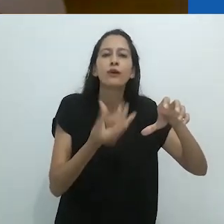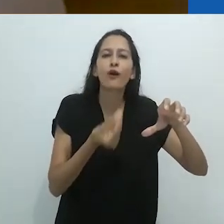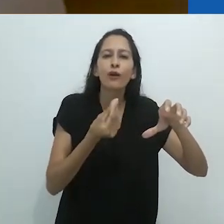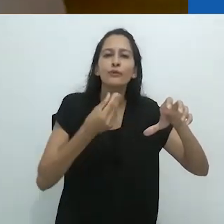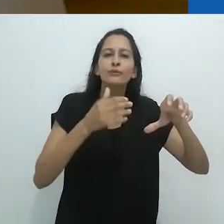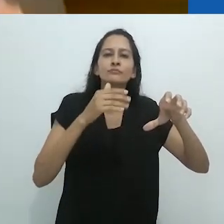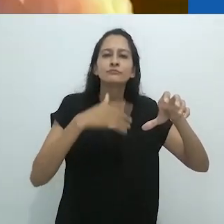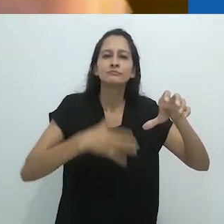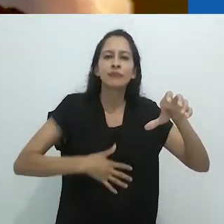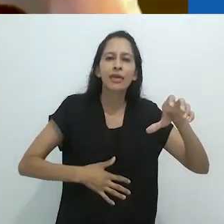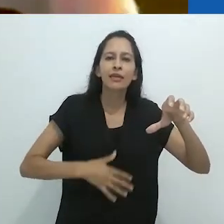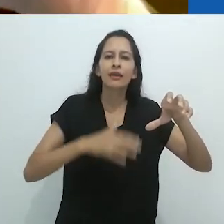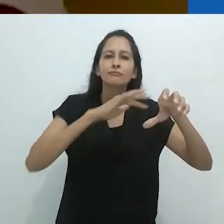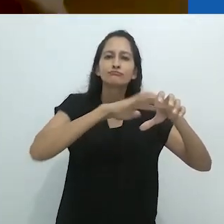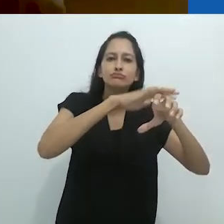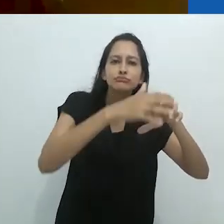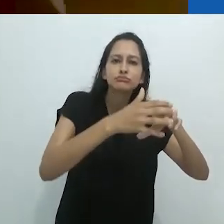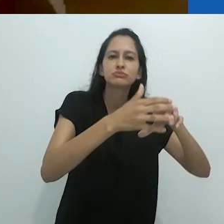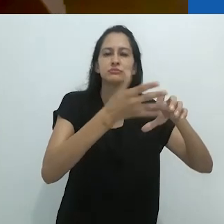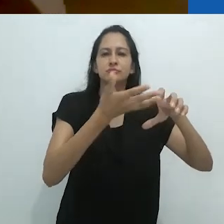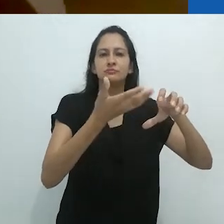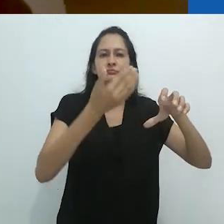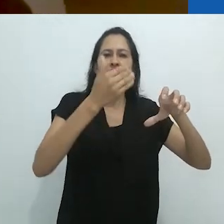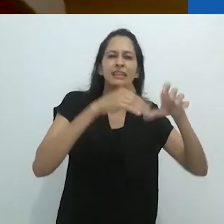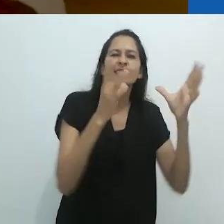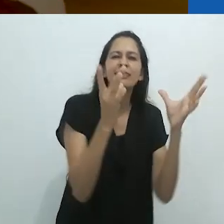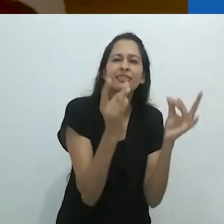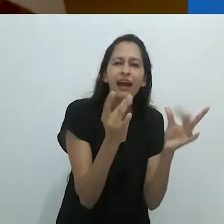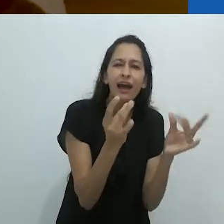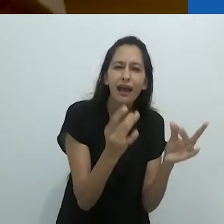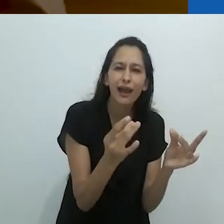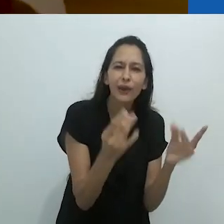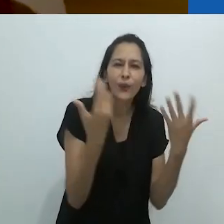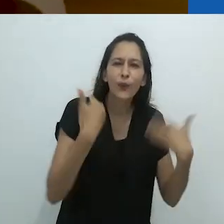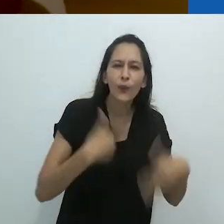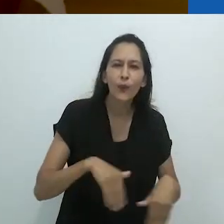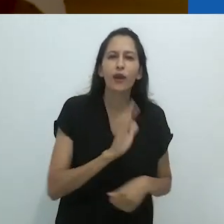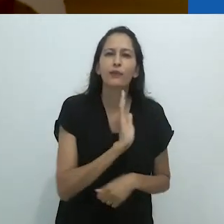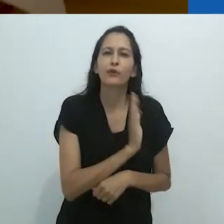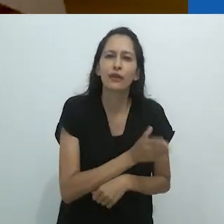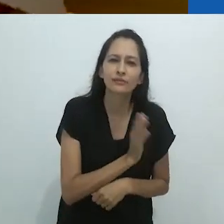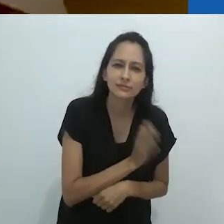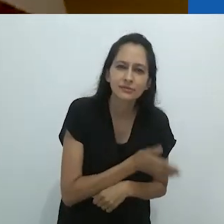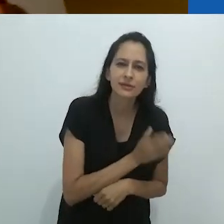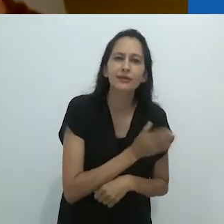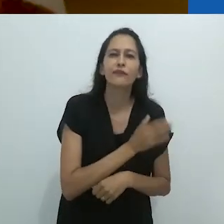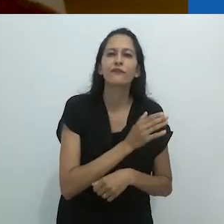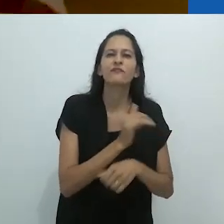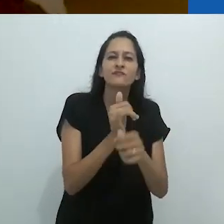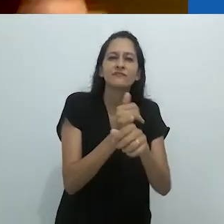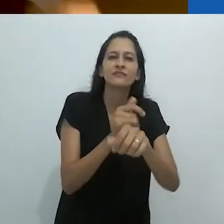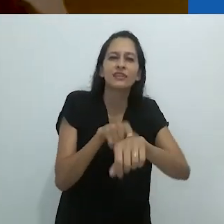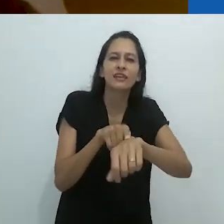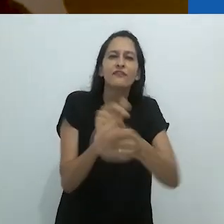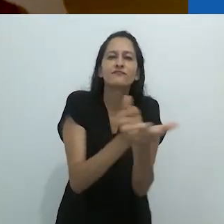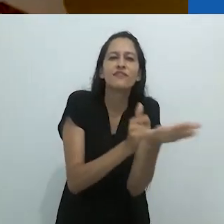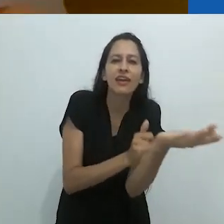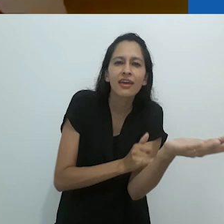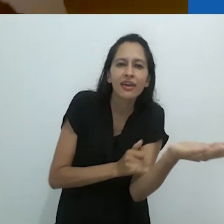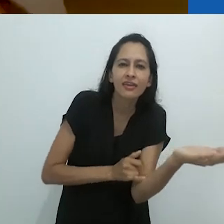o trato abdominal, o sistema uro qualquer coisa, sistemas cardiovasculares,